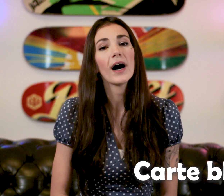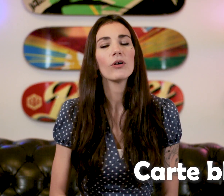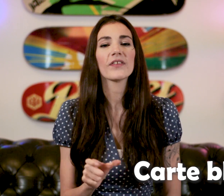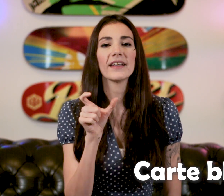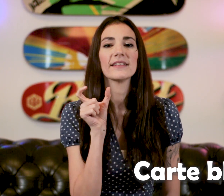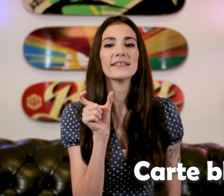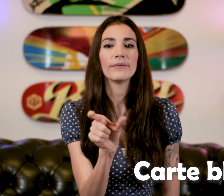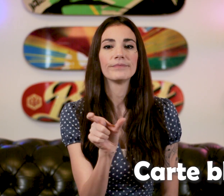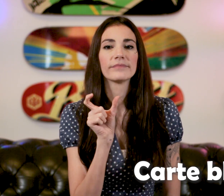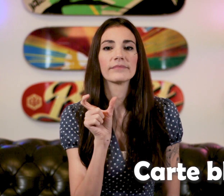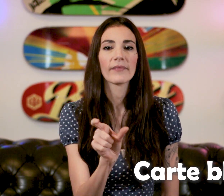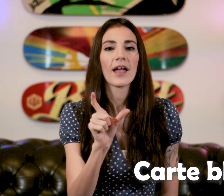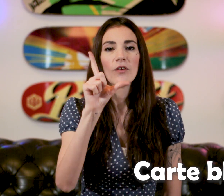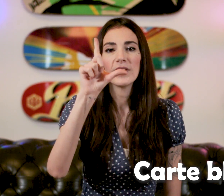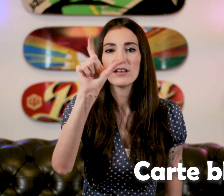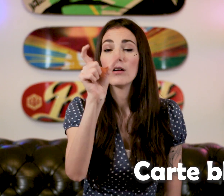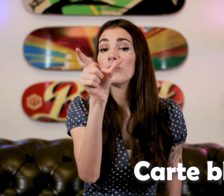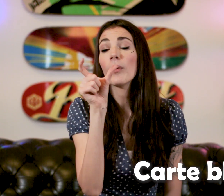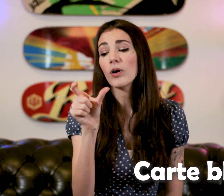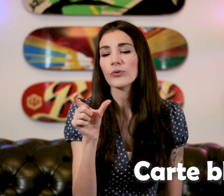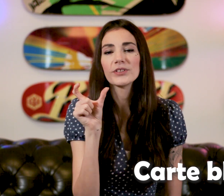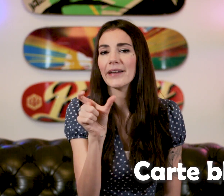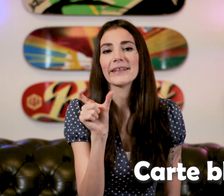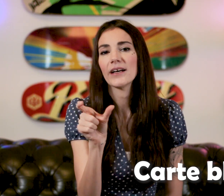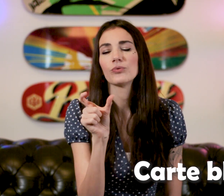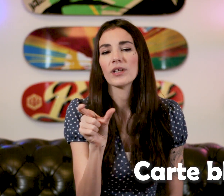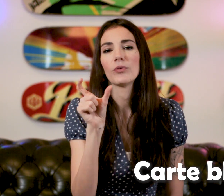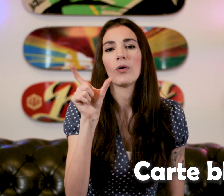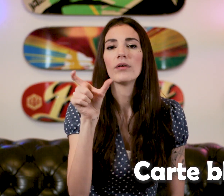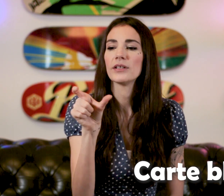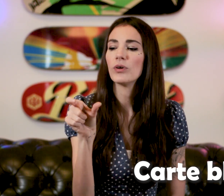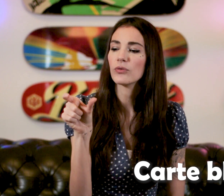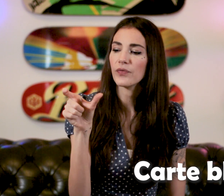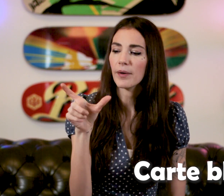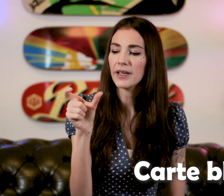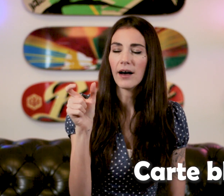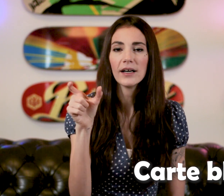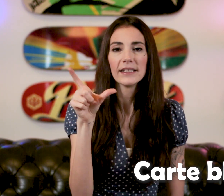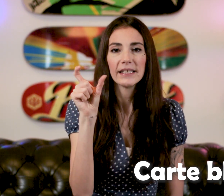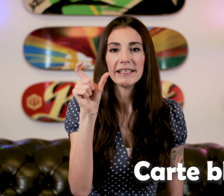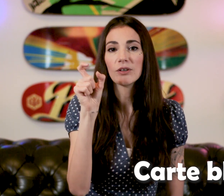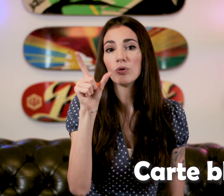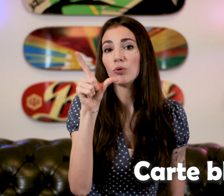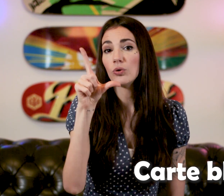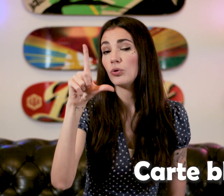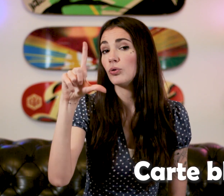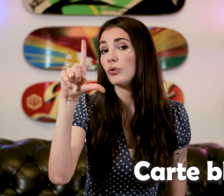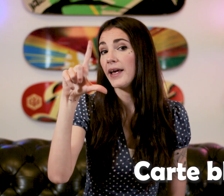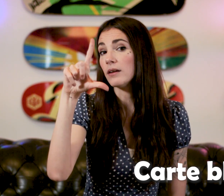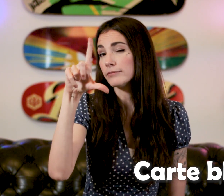Alors c'est ça ! Faites comme on tient la carte, tout simplement Les doigts sont fermés la et il y'a que le "L"